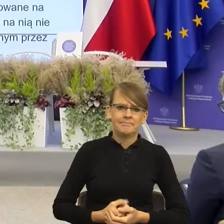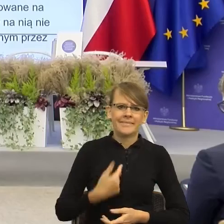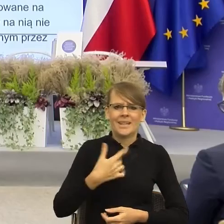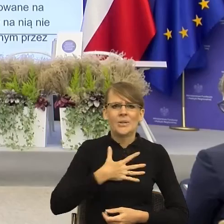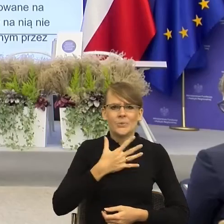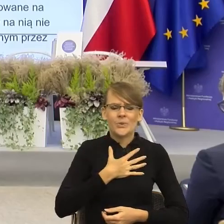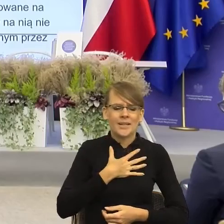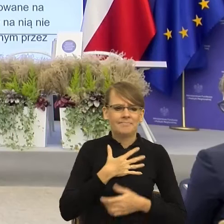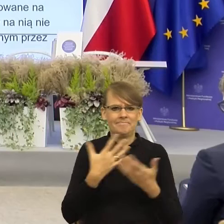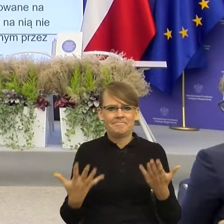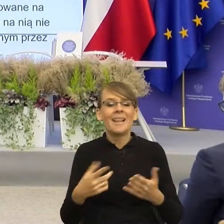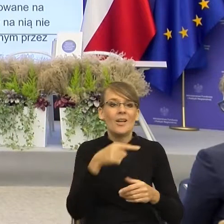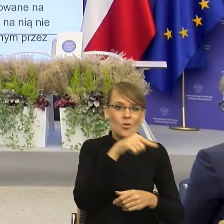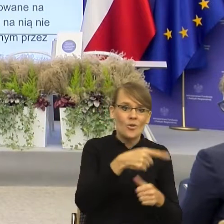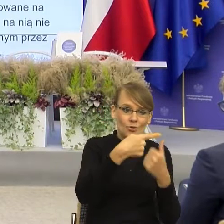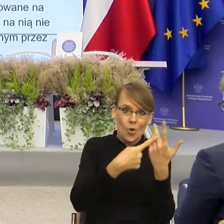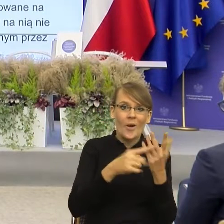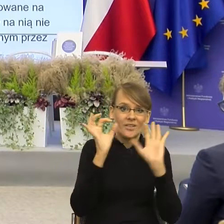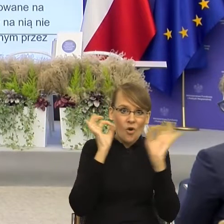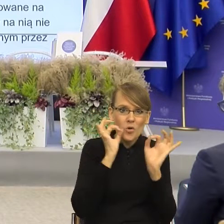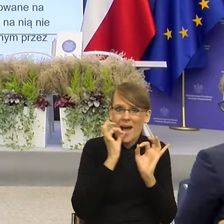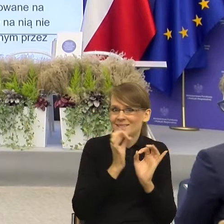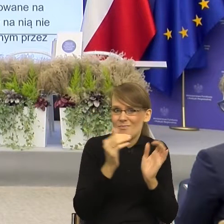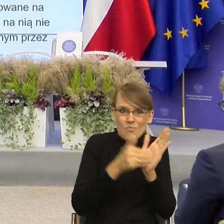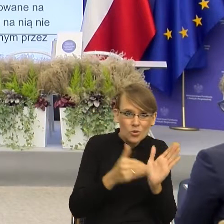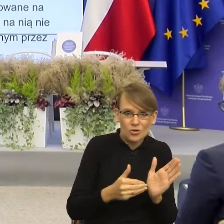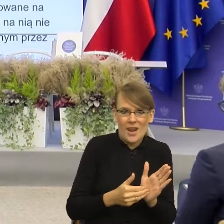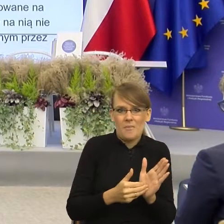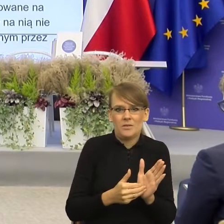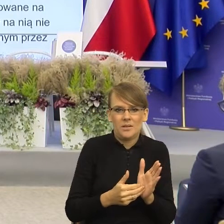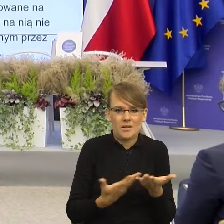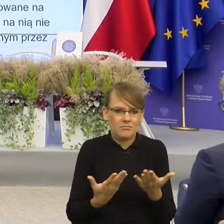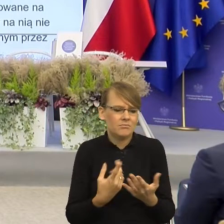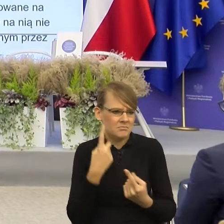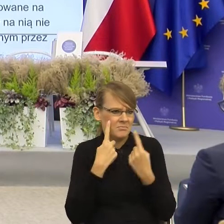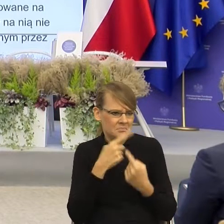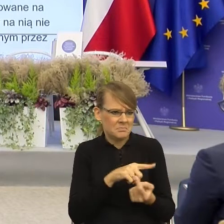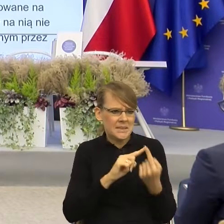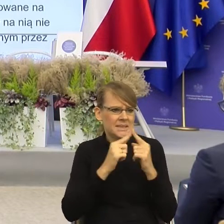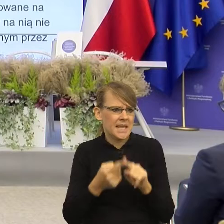koniecznymi z racjonalnego punktu widzenia, a taką potrzebą komunikacji,